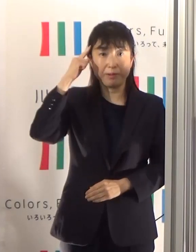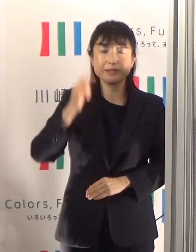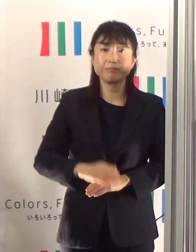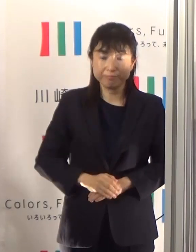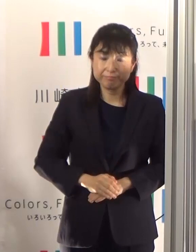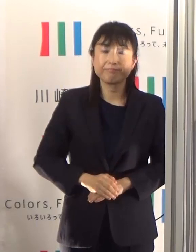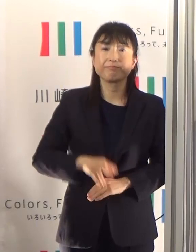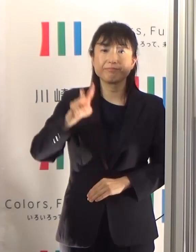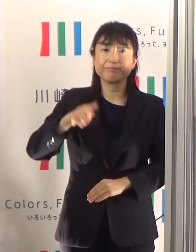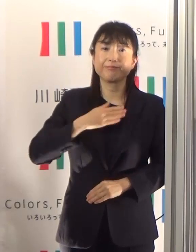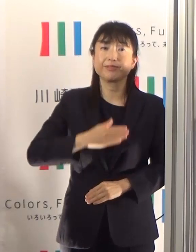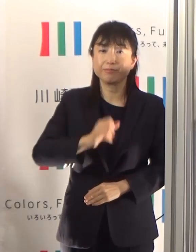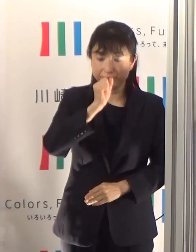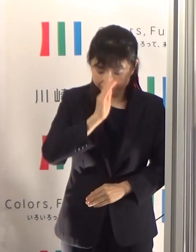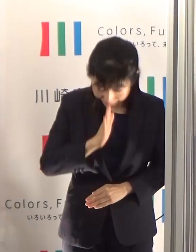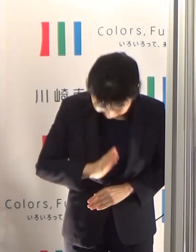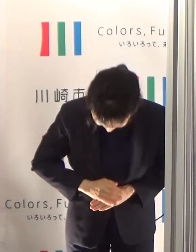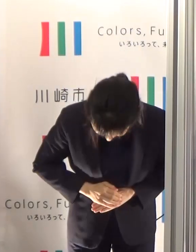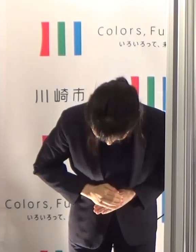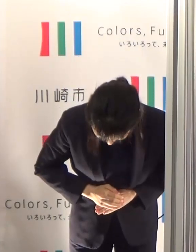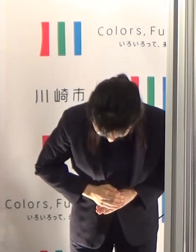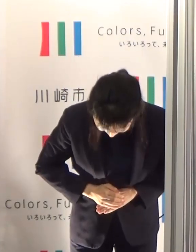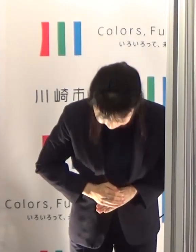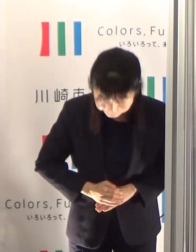御理解よろしくお願いいたします